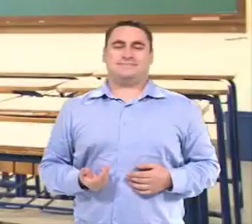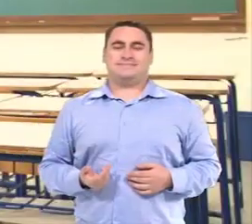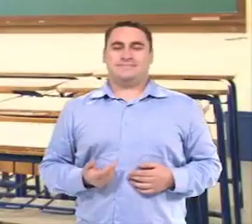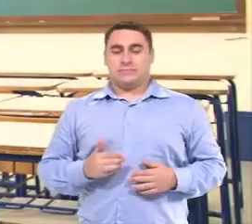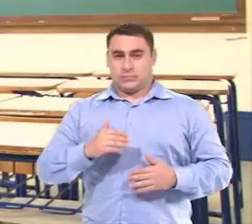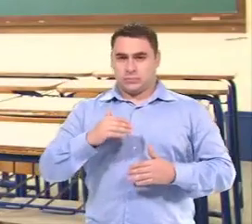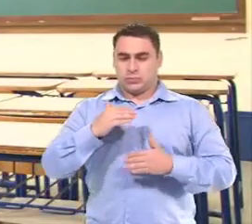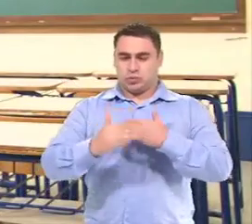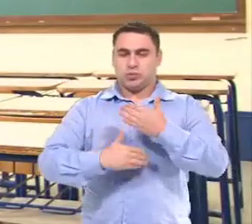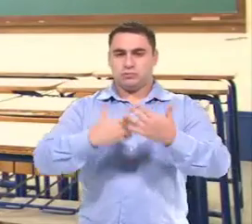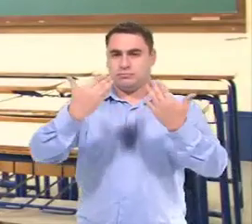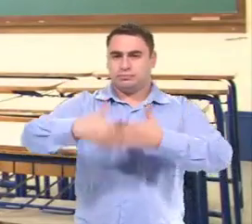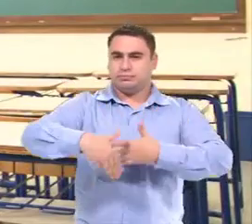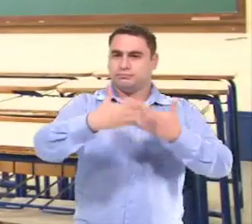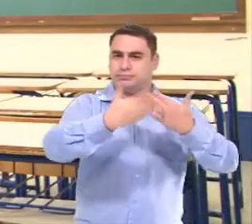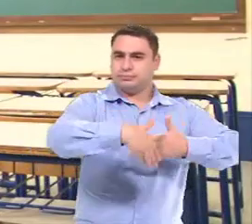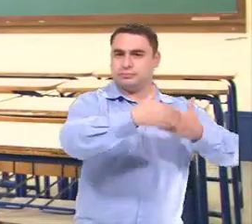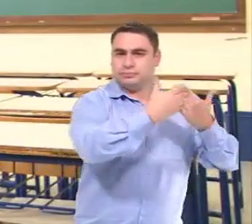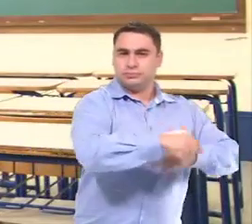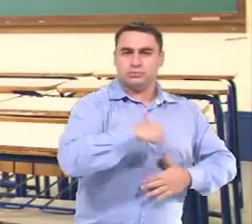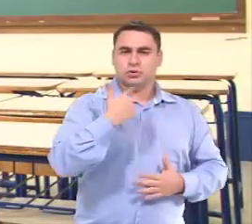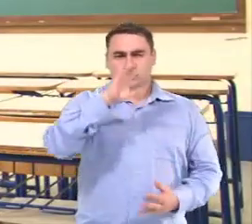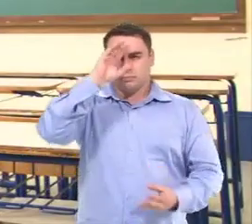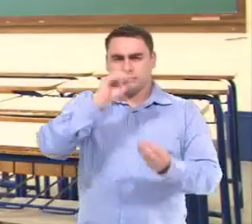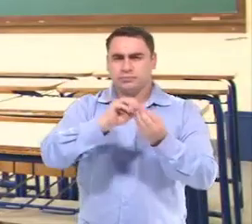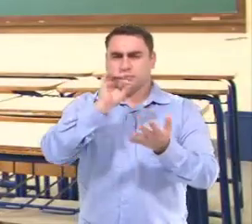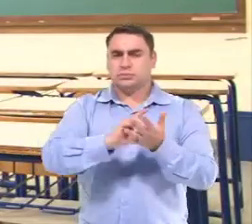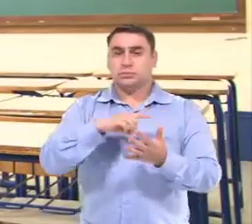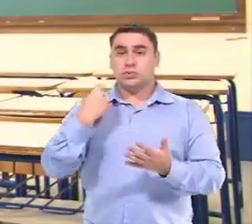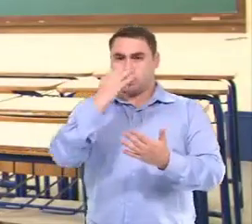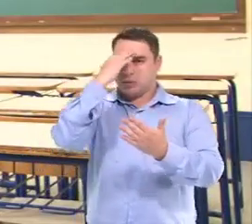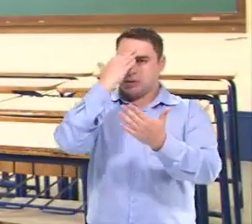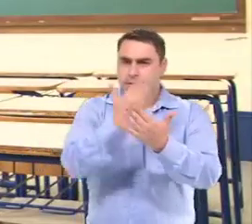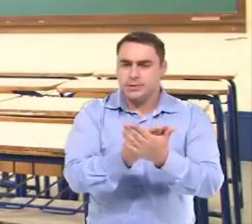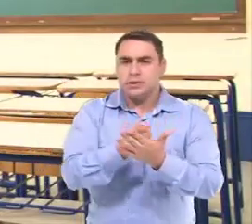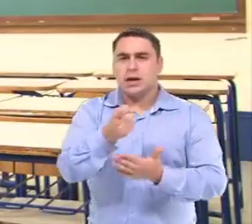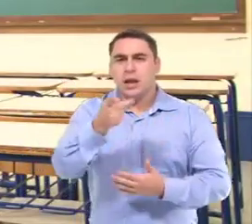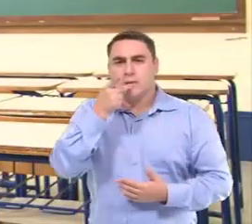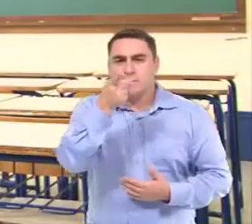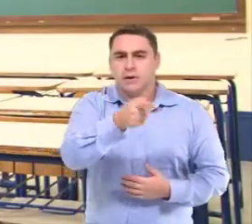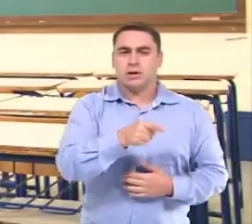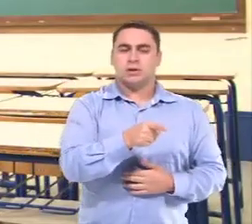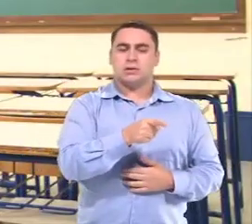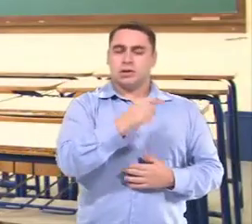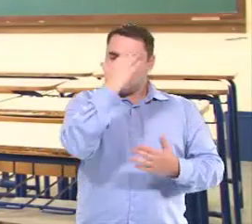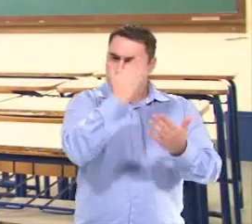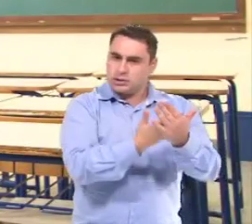Depois de algumas avaliações, Nós... chegamos a conclusão que a gente tem que acreditar no que ela fala.